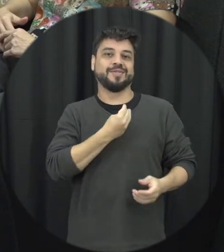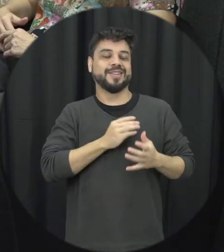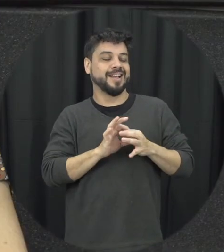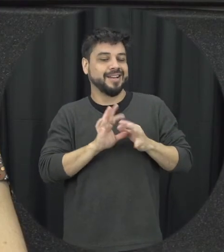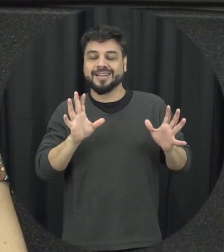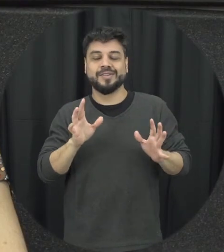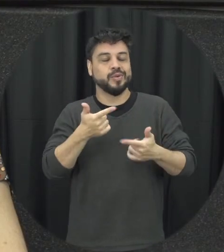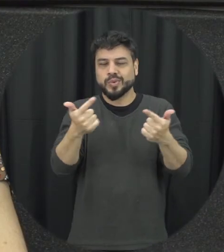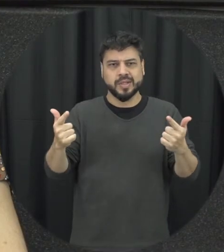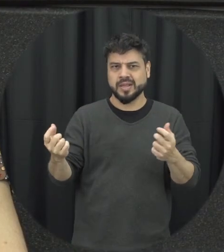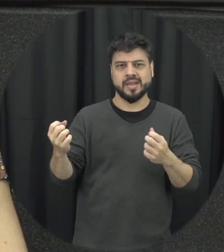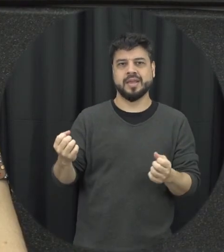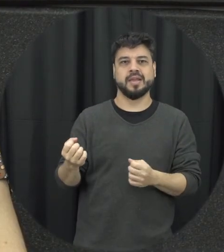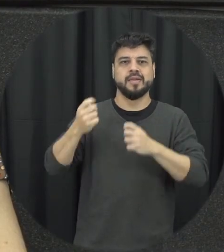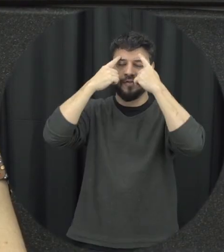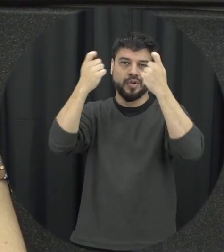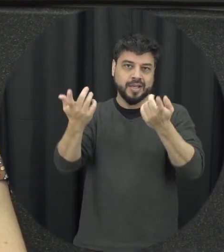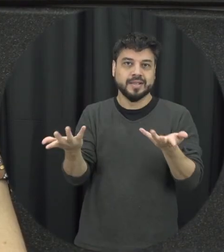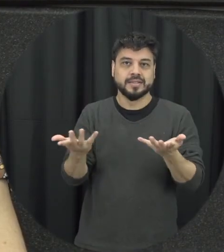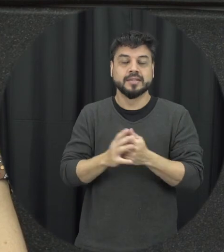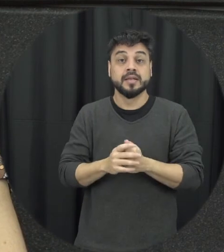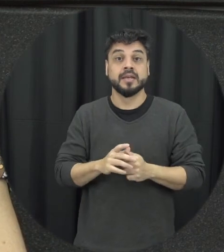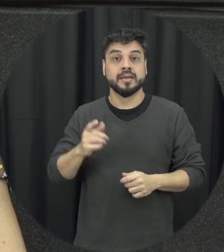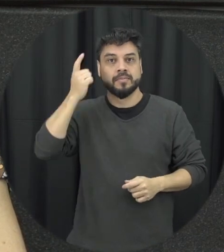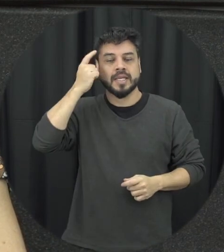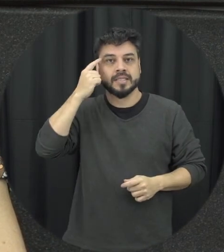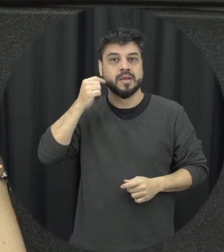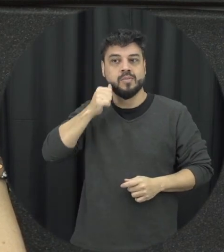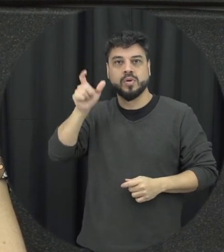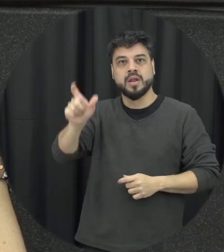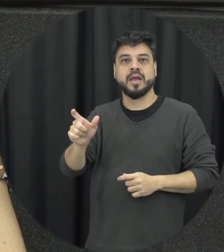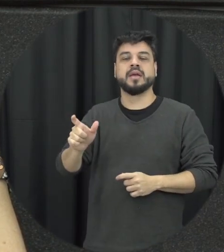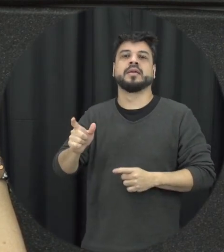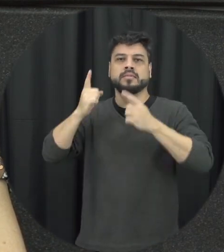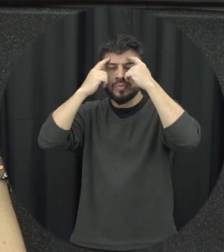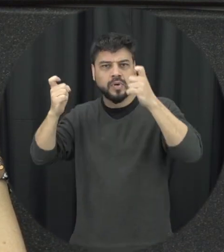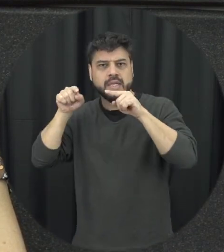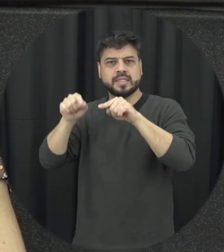de violência a gente não pode esquecer é violência contra mulher ela é uma violação Direitos Humanos